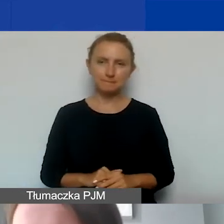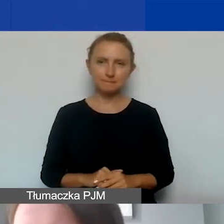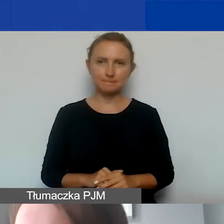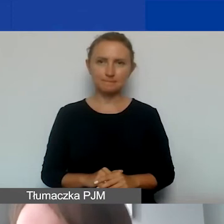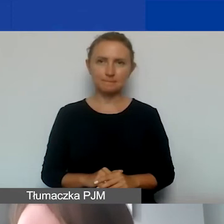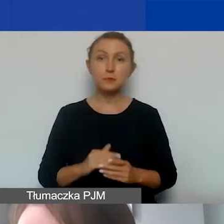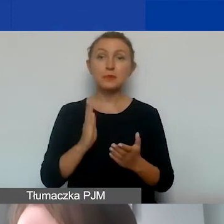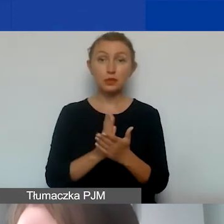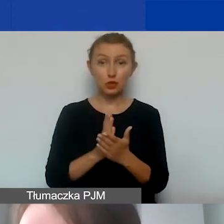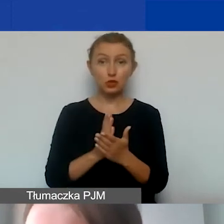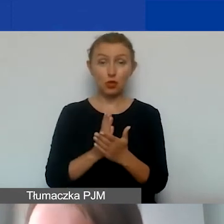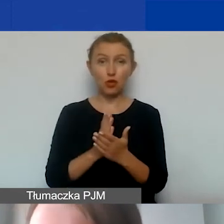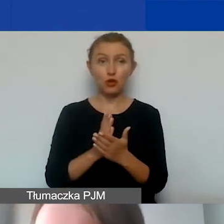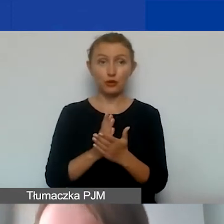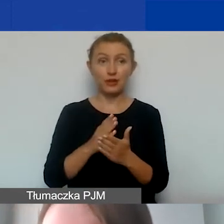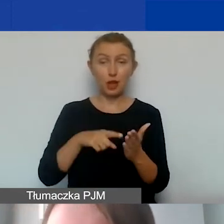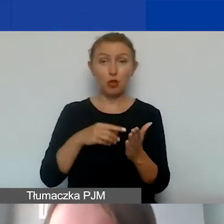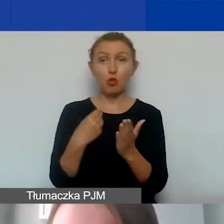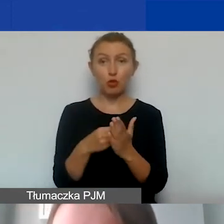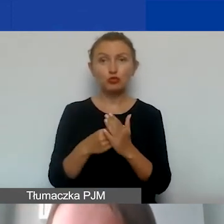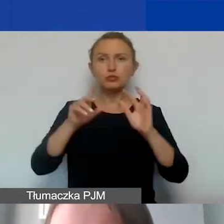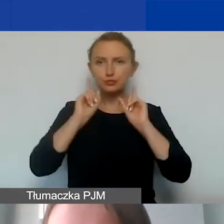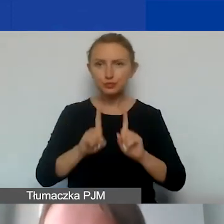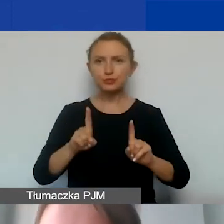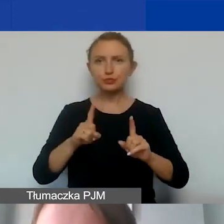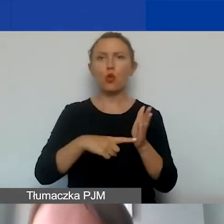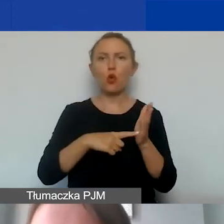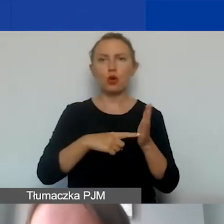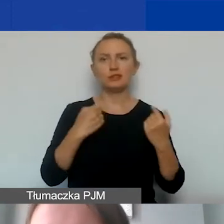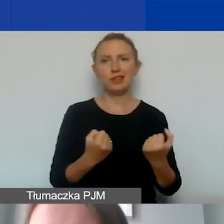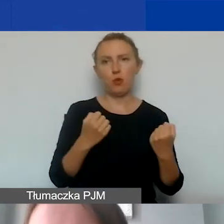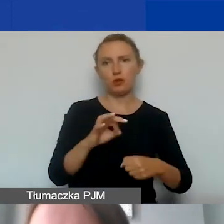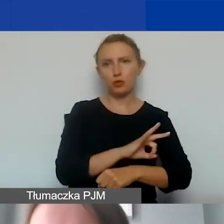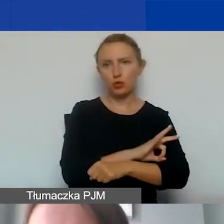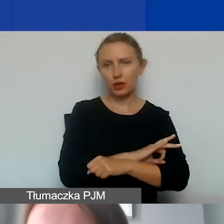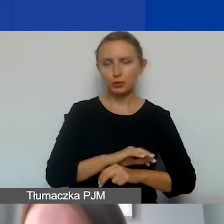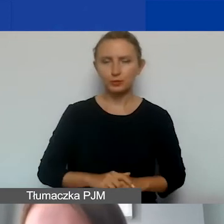tylko na te koszty, które faktycznie są związane z funkcjonowaniem państwa organizacji.